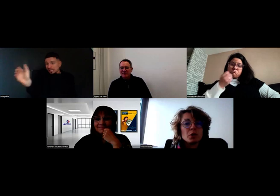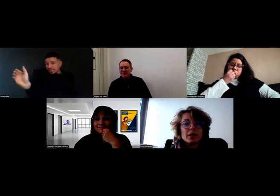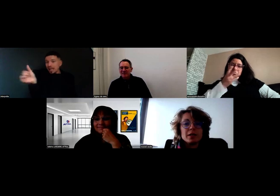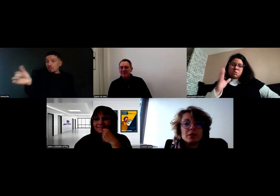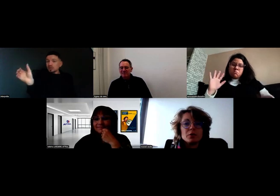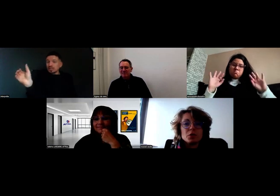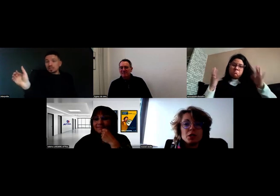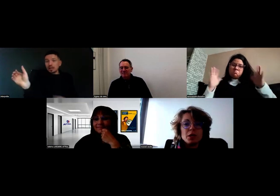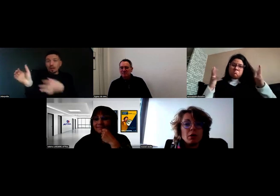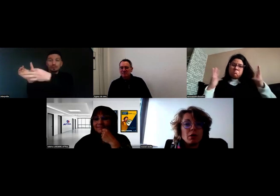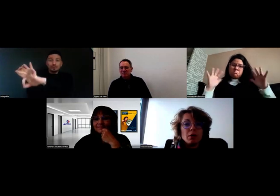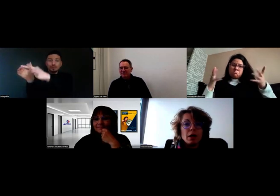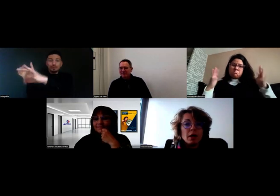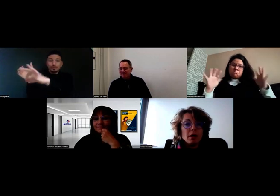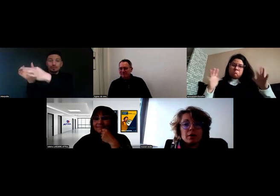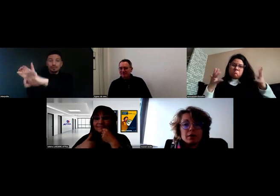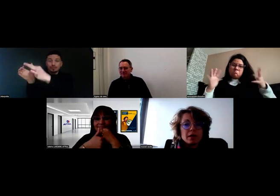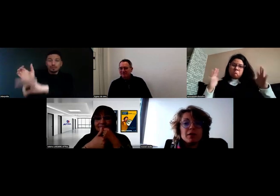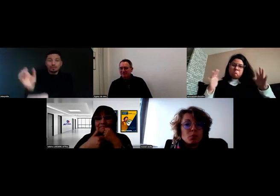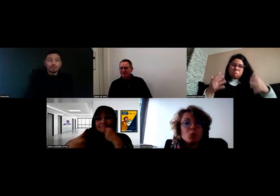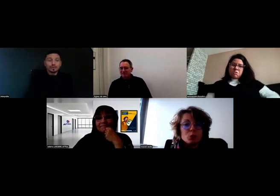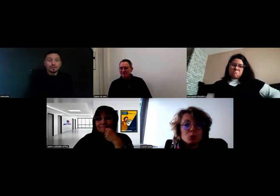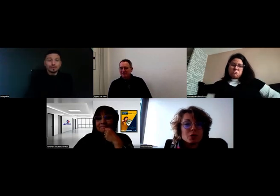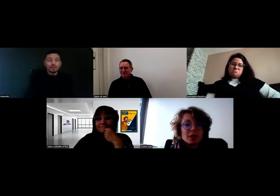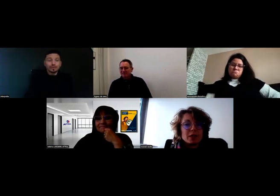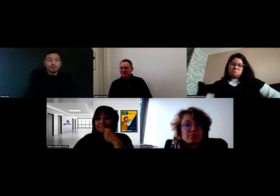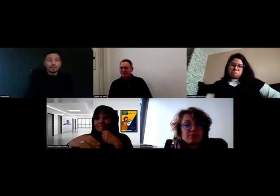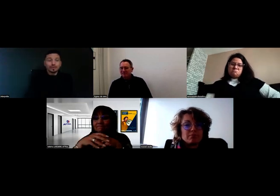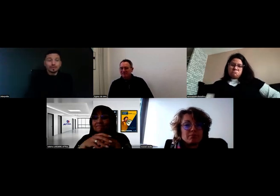et la technologie, ça aide beaucoup.